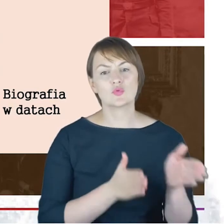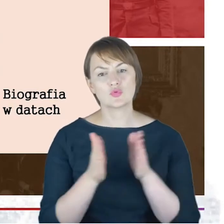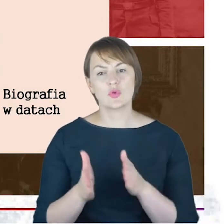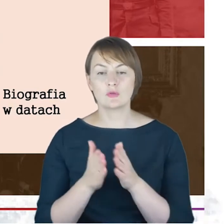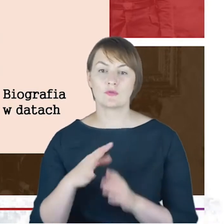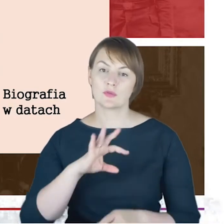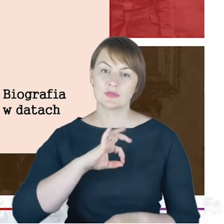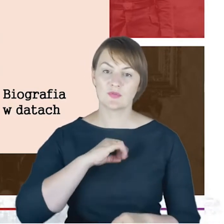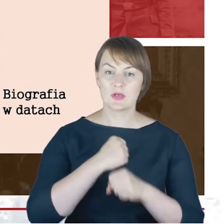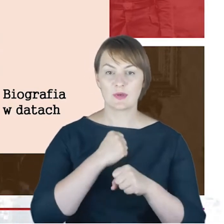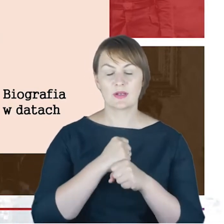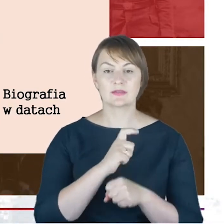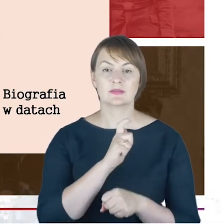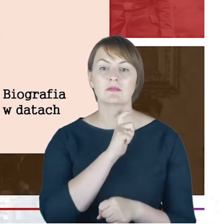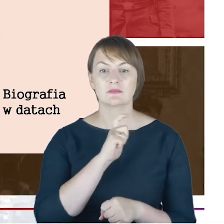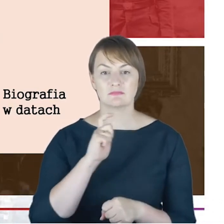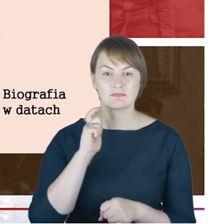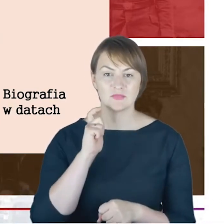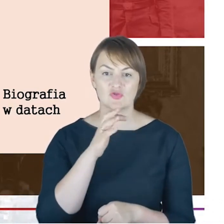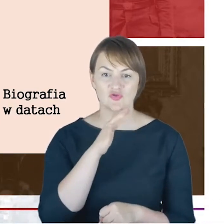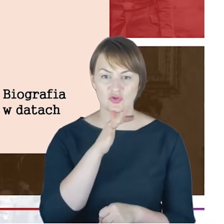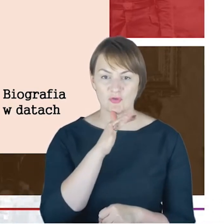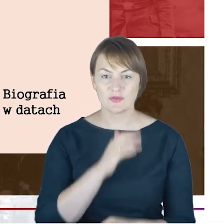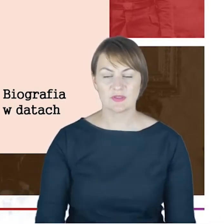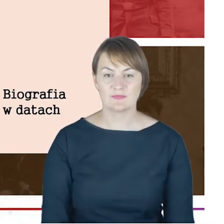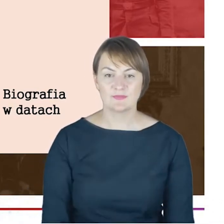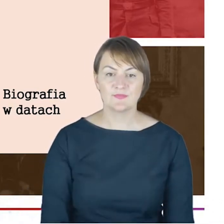duchowny żydowski. I tutaj kolejne